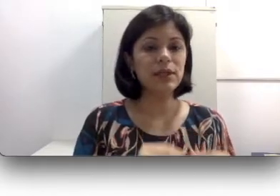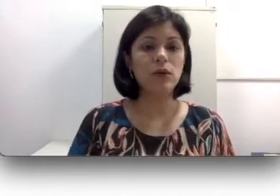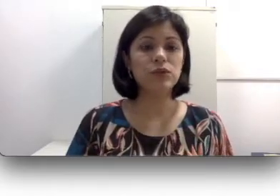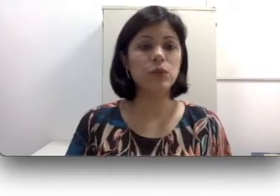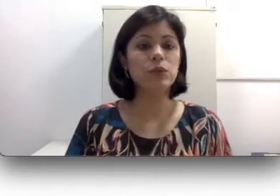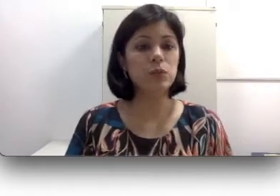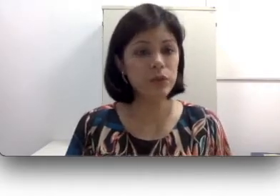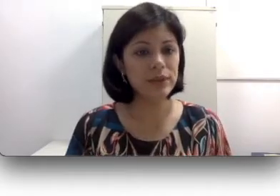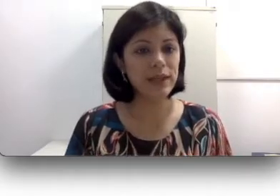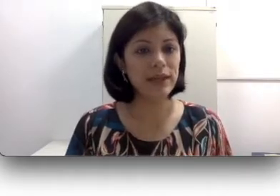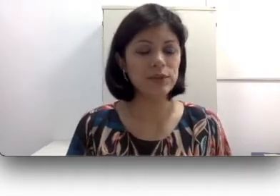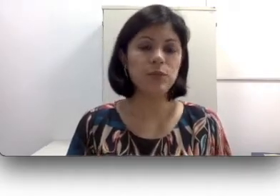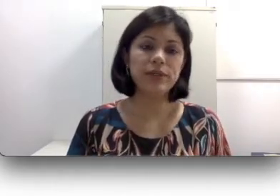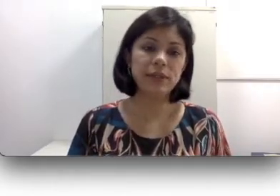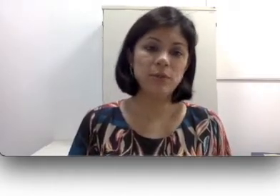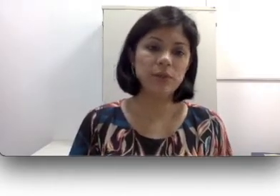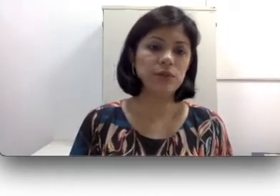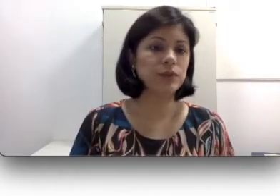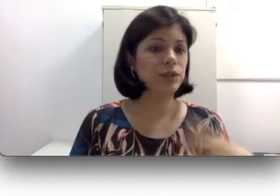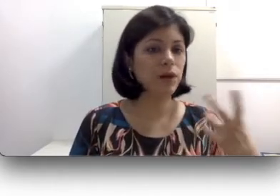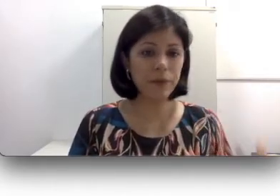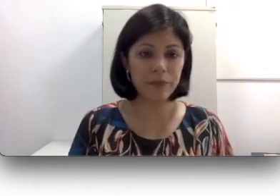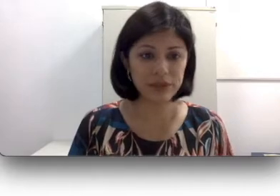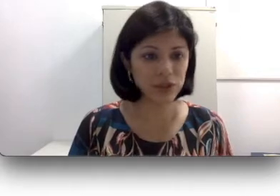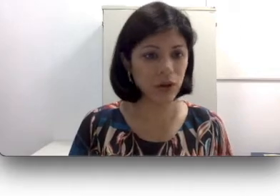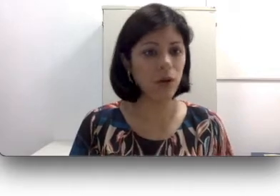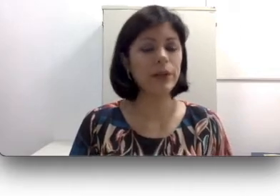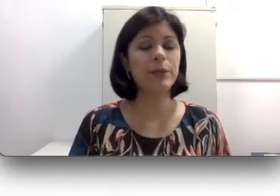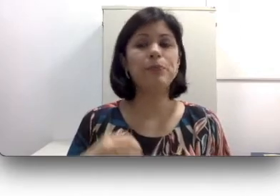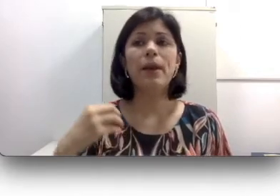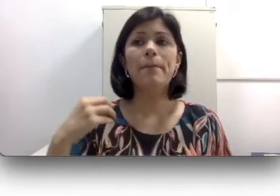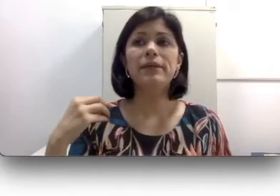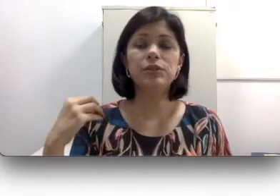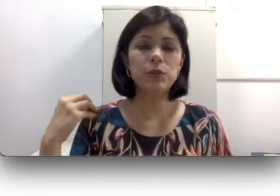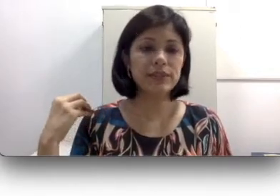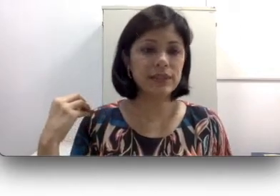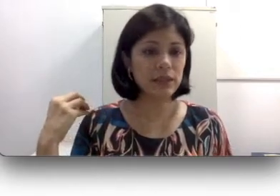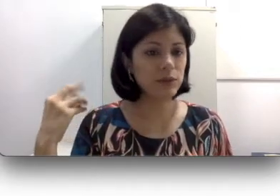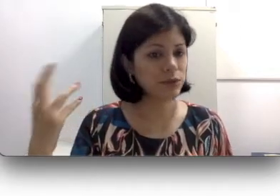a sons muito intensos, por exemplo pessoas que tocam em bandas de rock, pessoas que usam